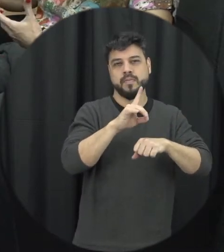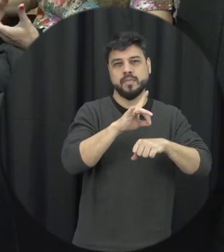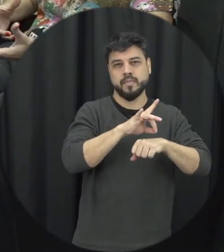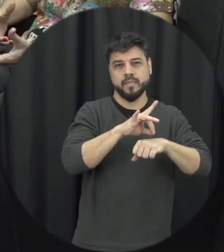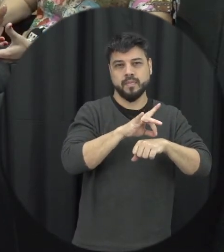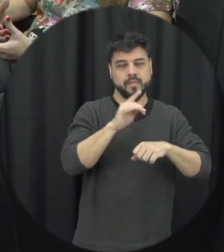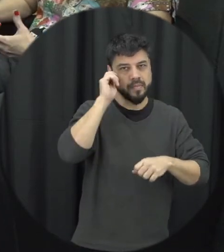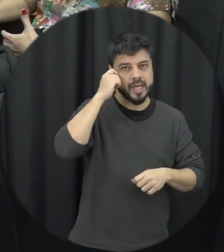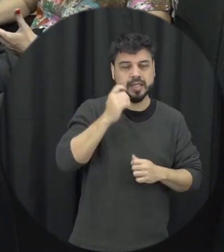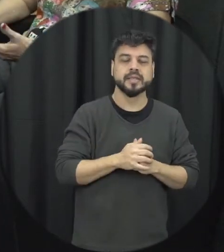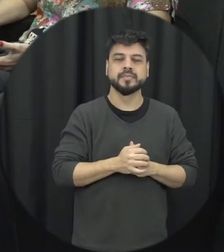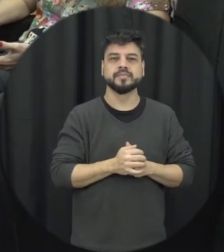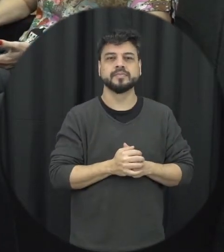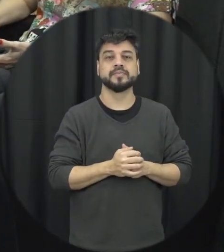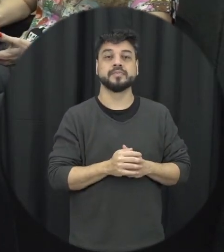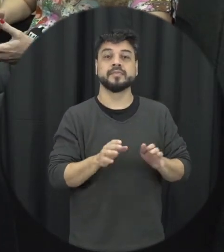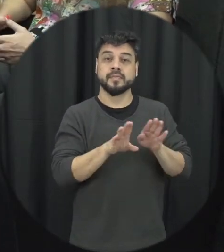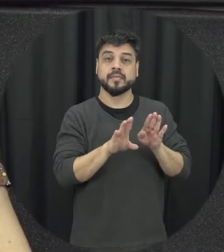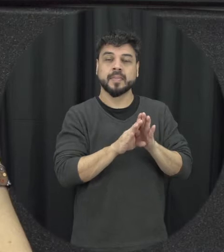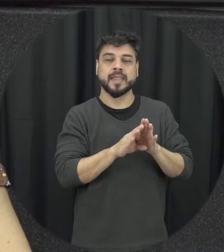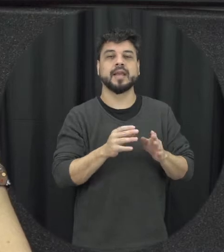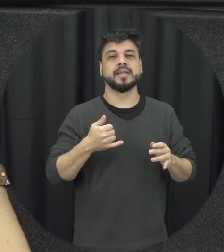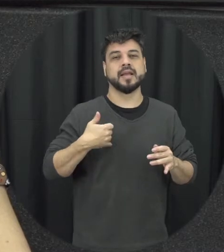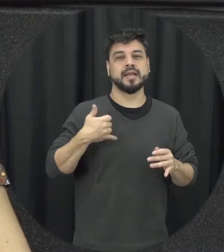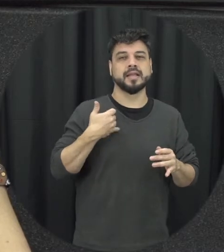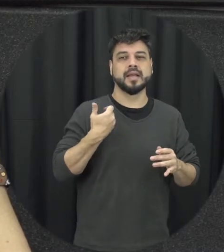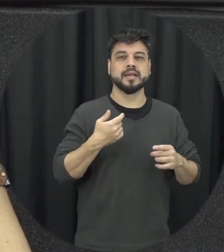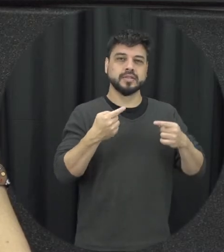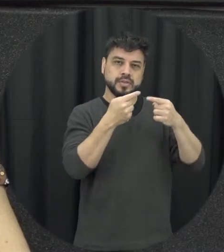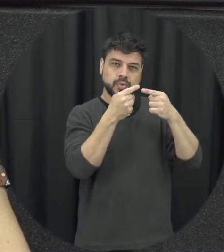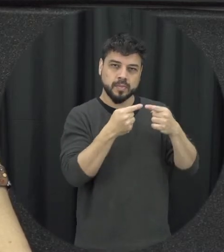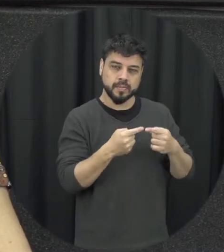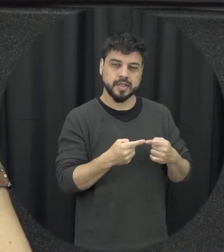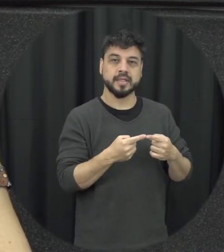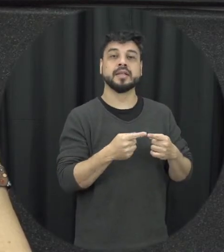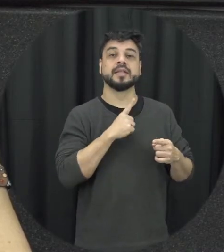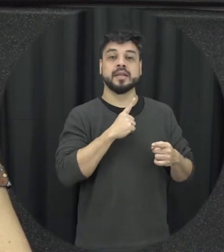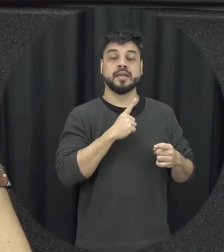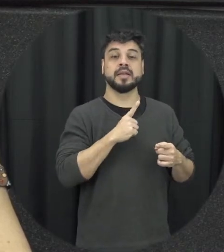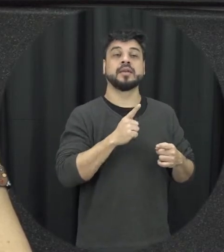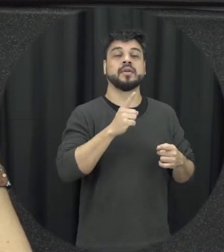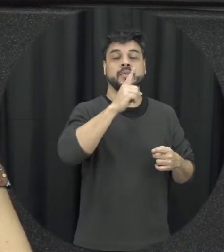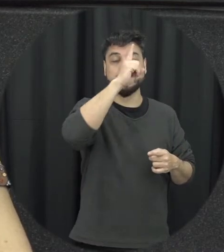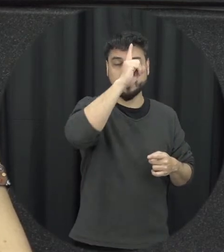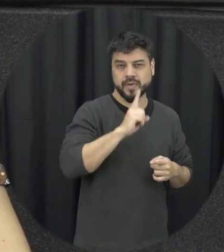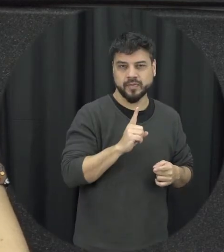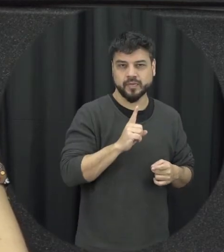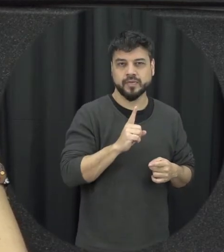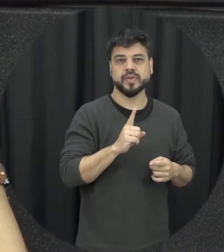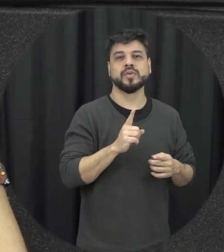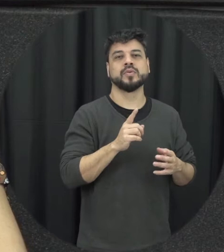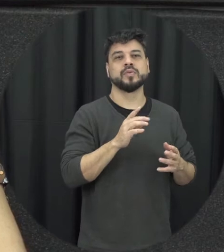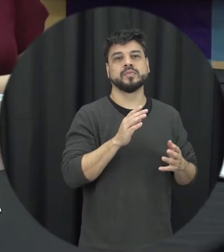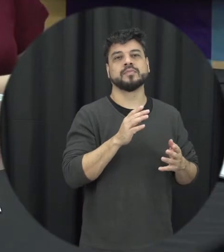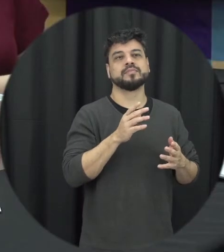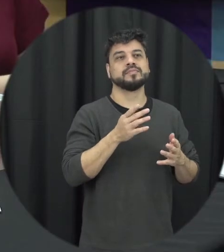que a violência acontece é mais mas esses esses perfis eles acabam vamos assim é limitando a nossa